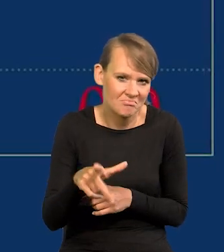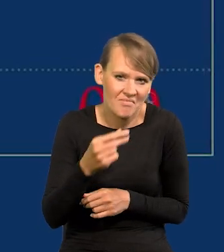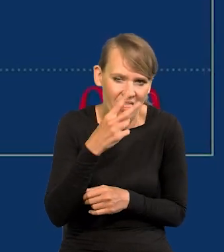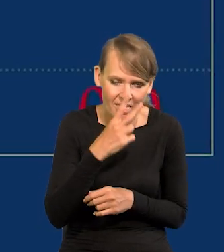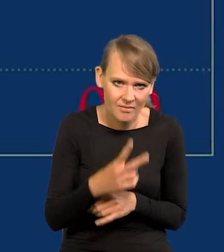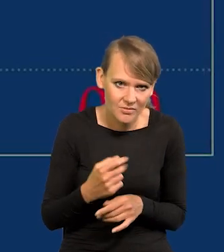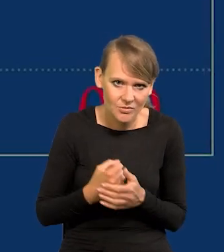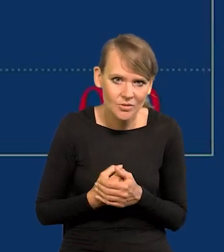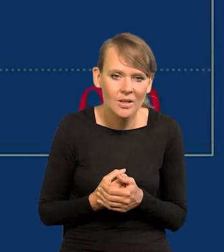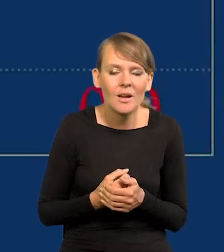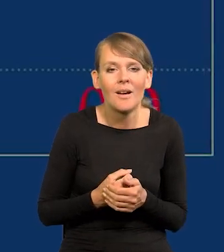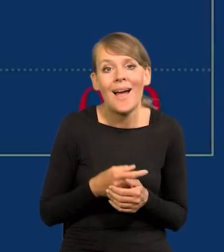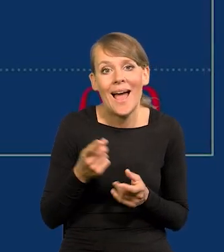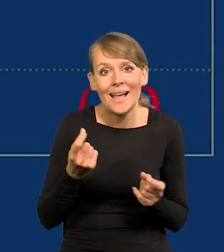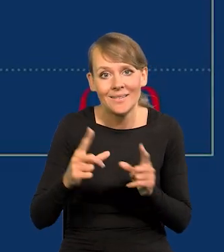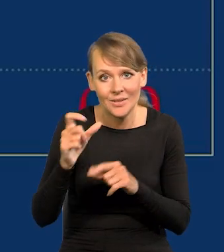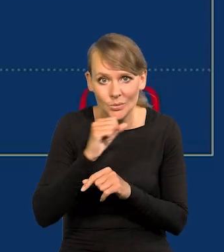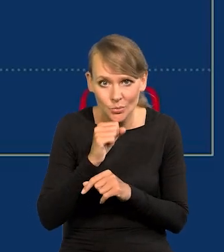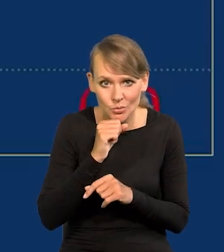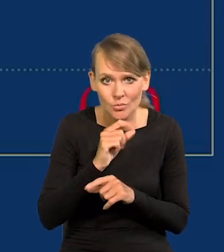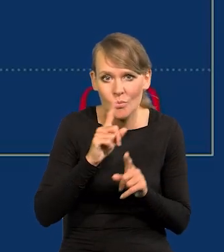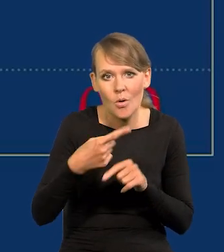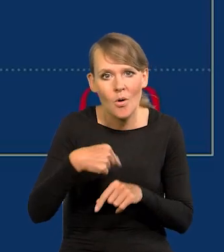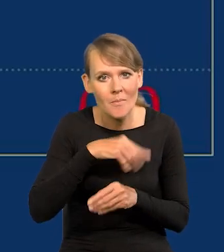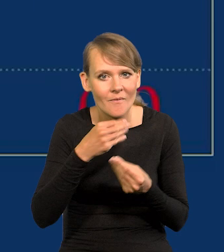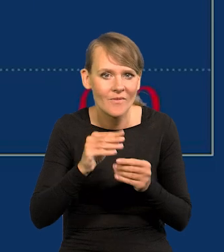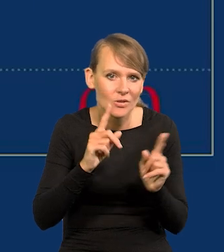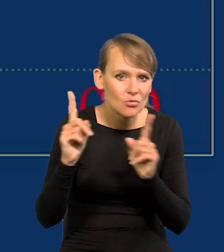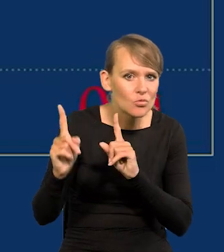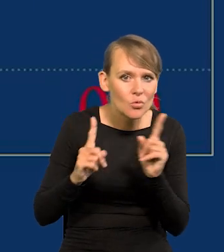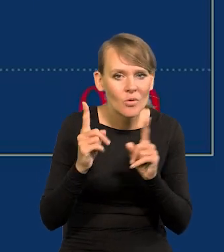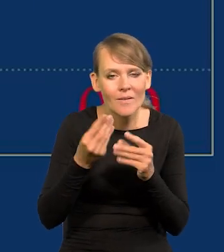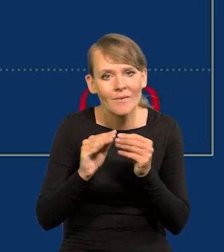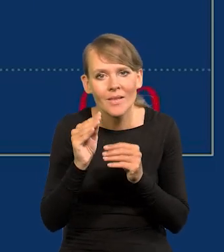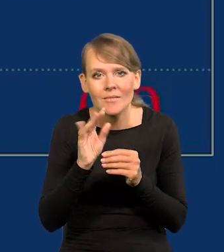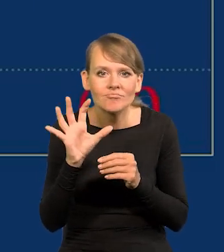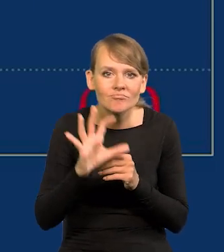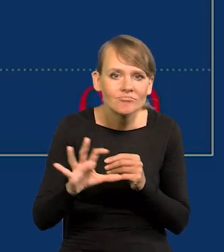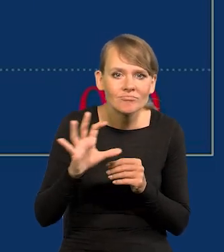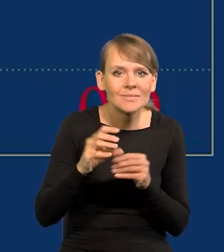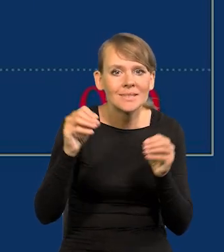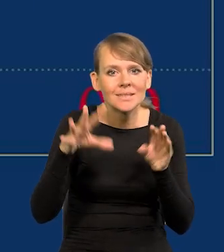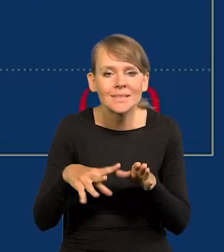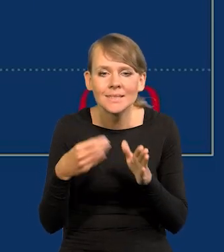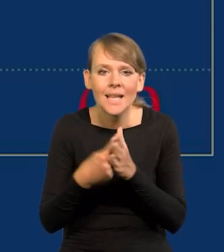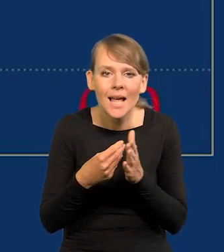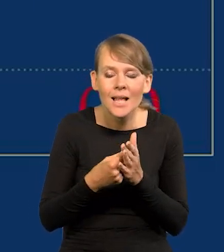Oczywiście po tak wysokiej inflacji wszyscy jesteśmy bardziej czujni, i bardziej obserwujemy ceny w sklepie i to, co kupujemy,